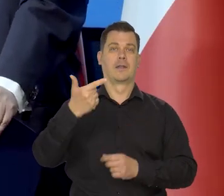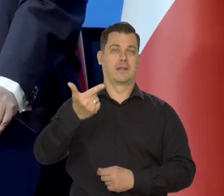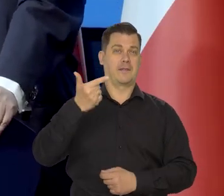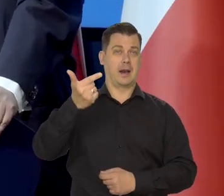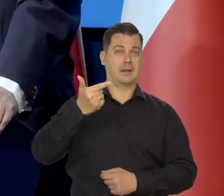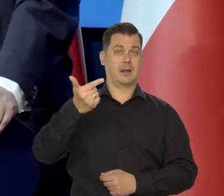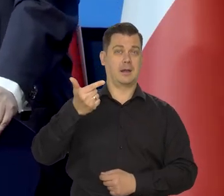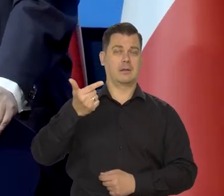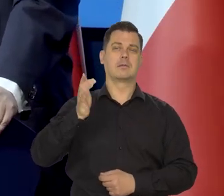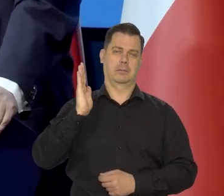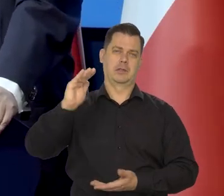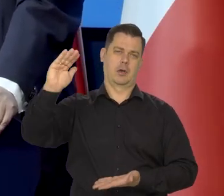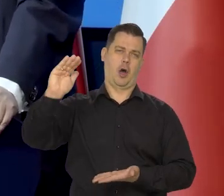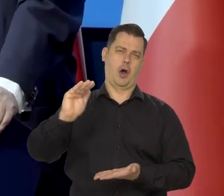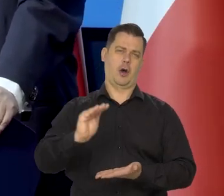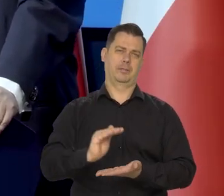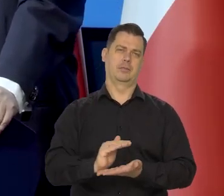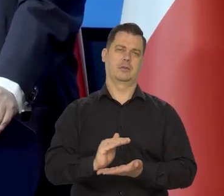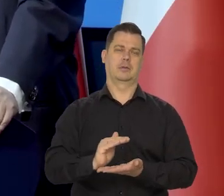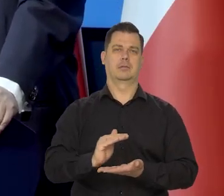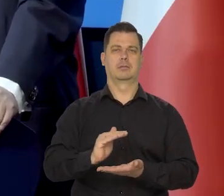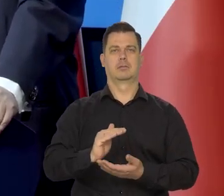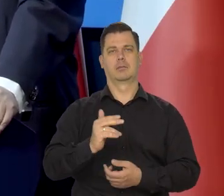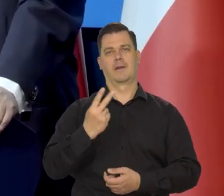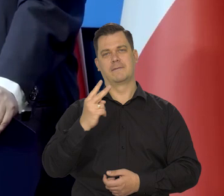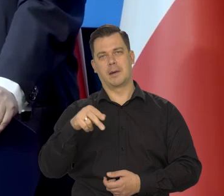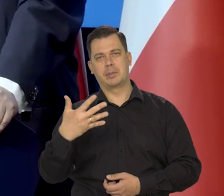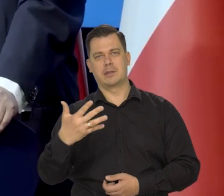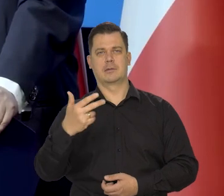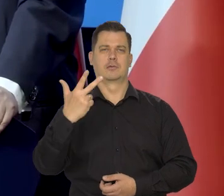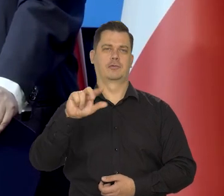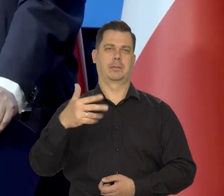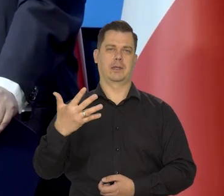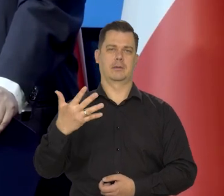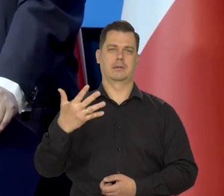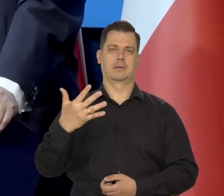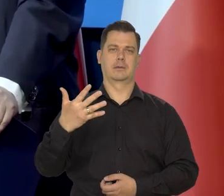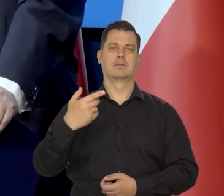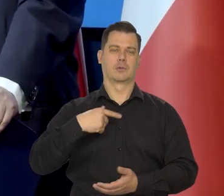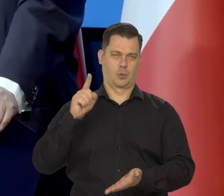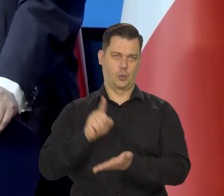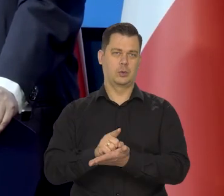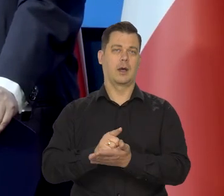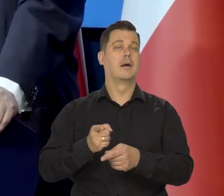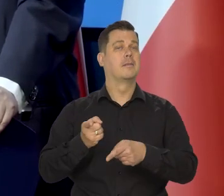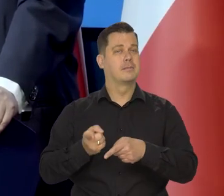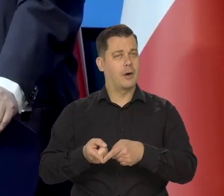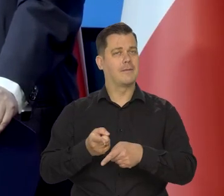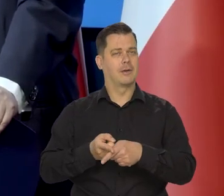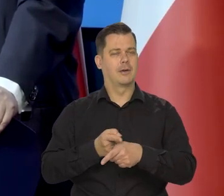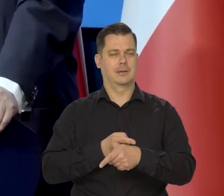którą przedstawiamy w naszych projekcjach inflacji. Do tego zmierzamy i do tego dojdziemy, ale stopniowo krok po kroku.